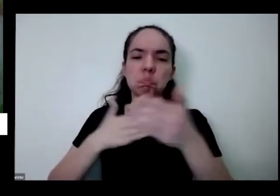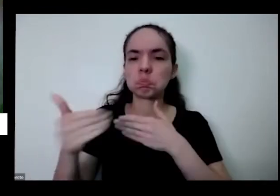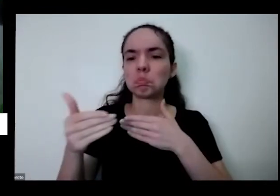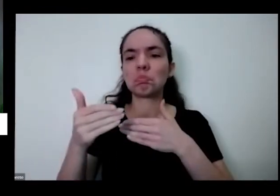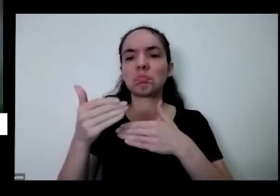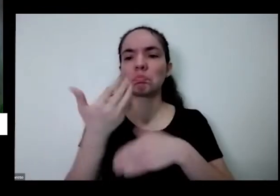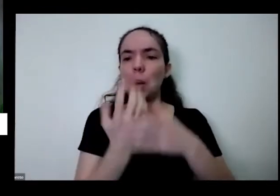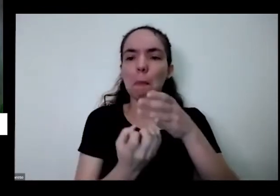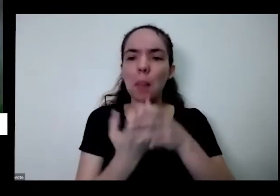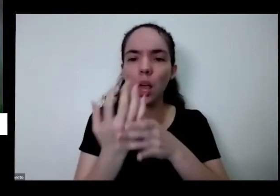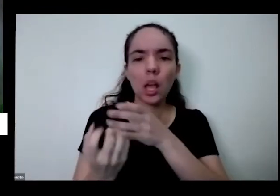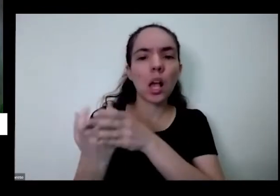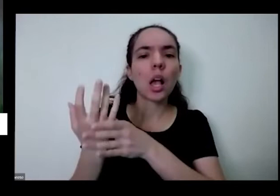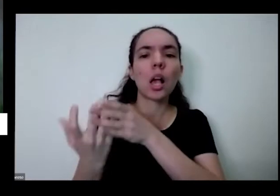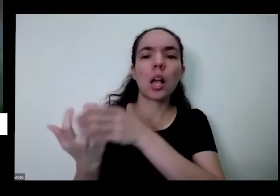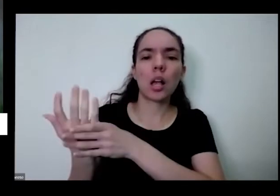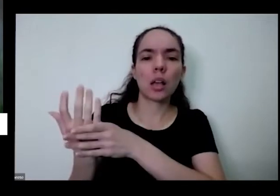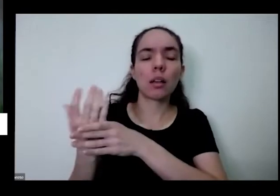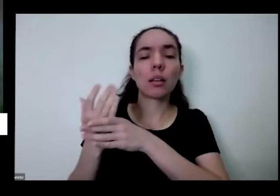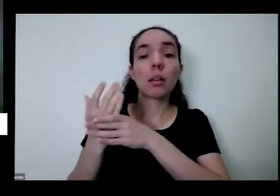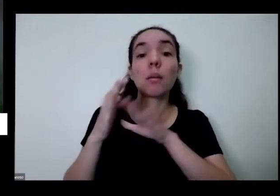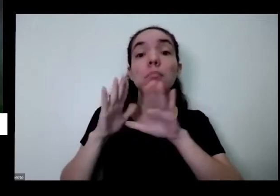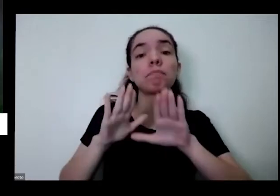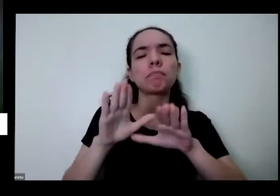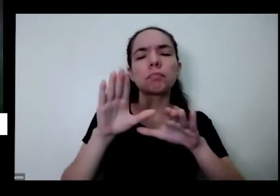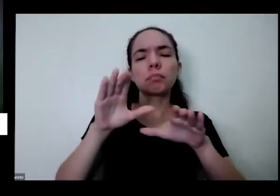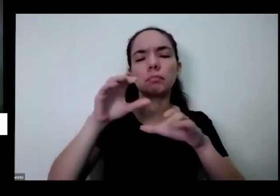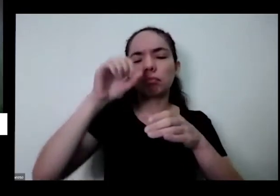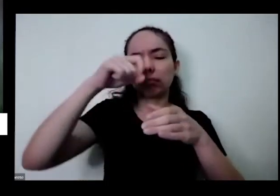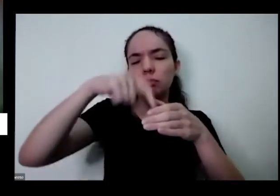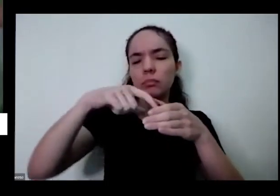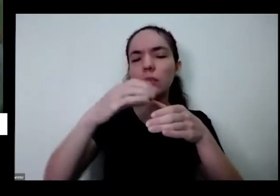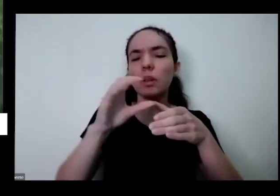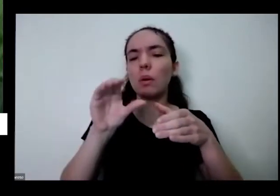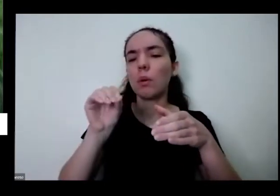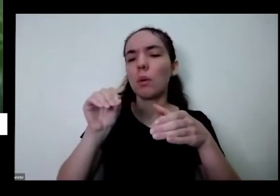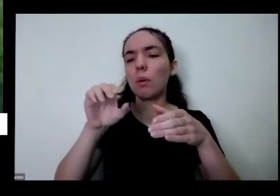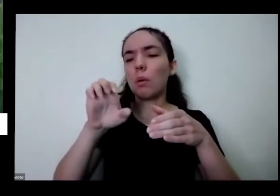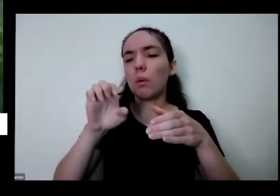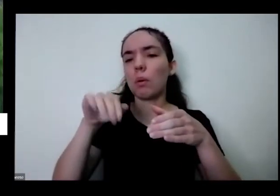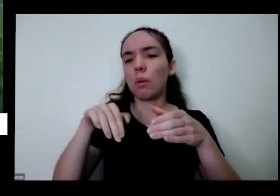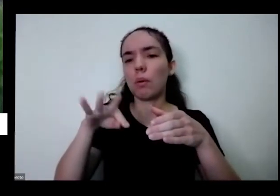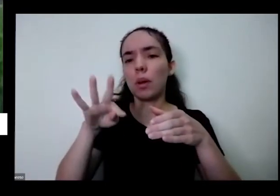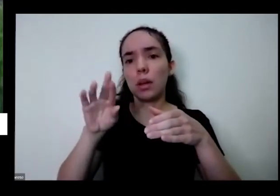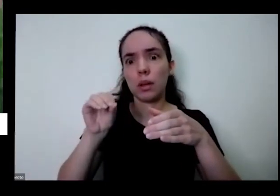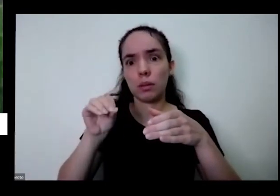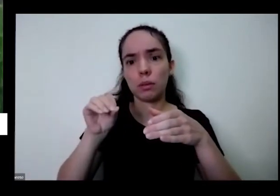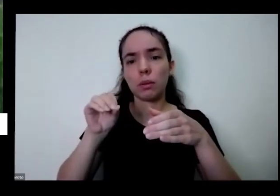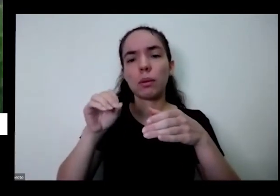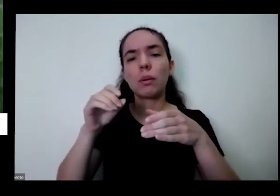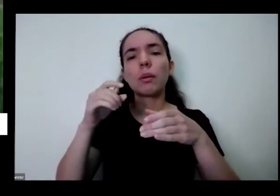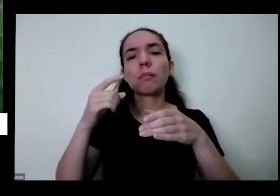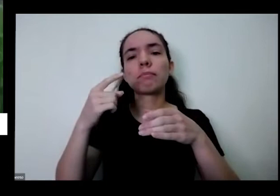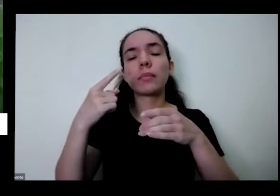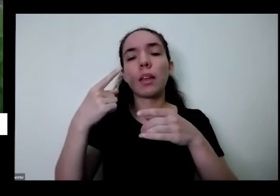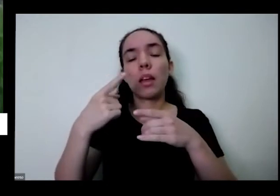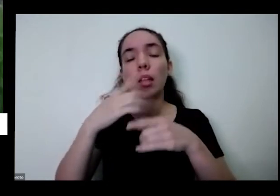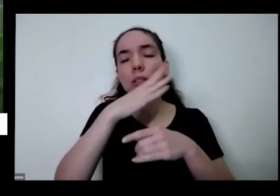É mas o Pedro ele é muito especial nisso essa planta então uma erva aromática dessa perto da